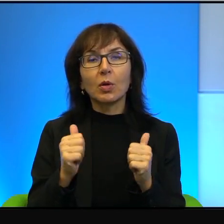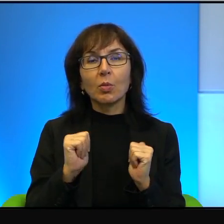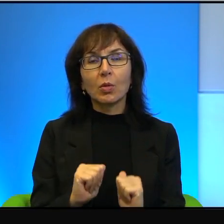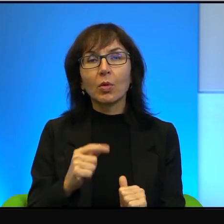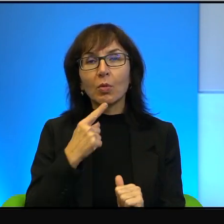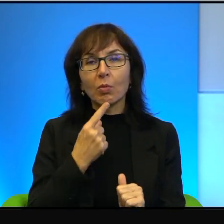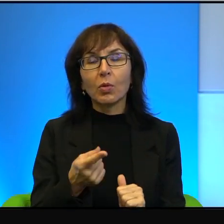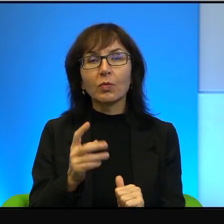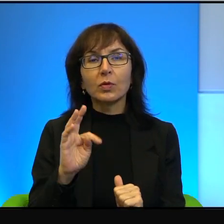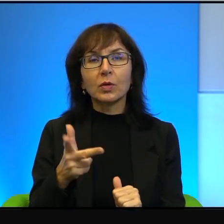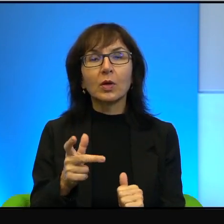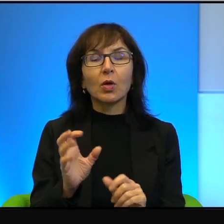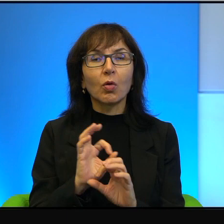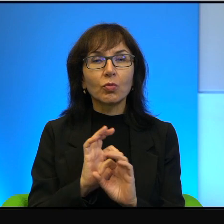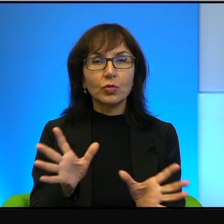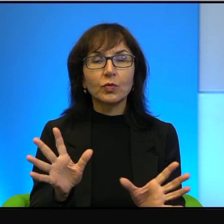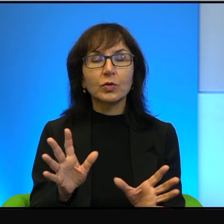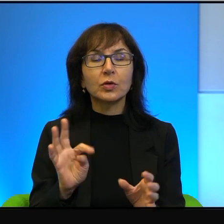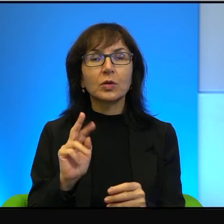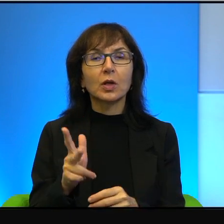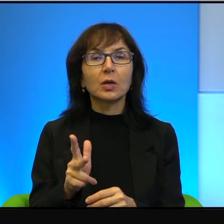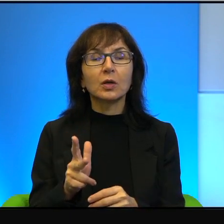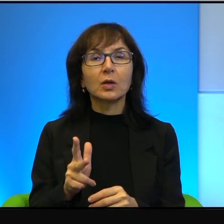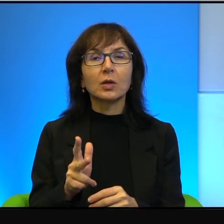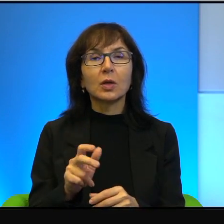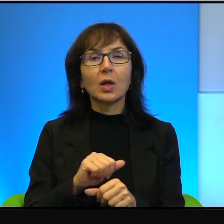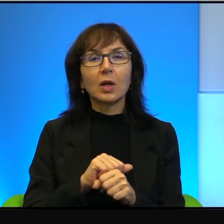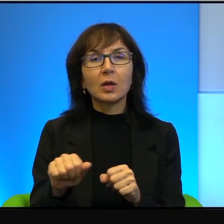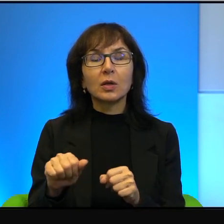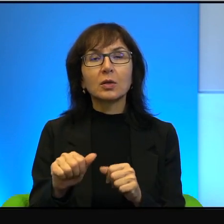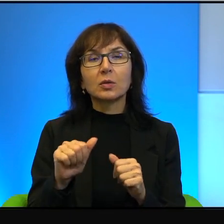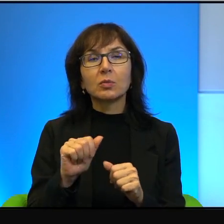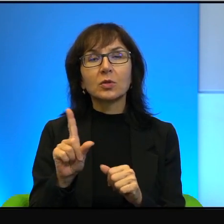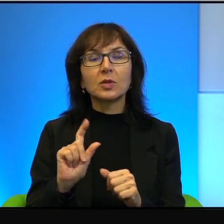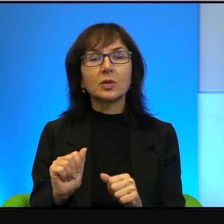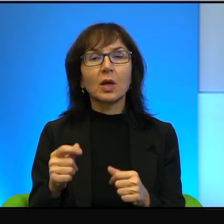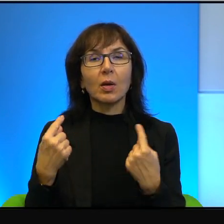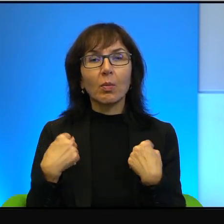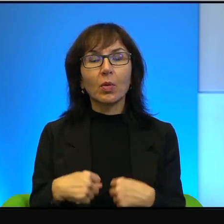Oczywiście, że tak, jestem za pokojem. Jeżeli Pani zapyta dowolnego